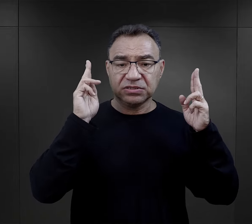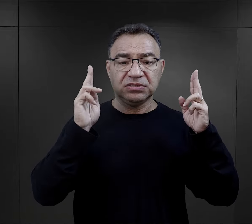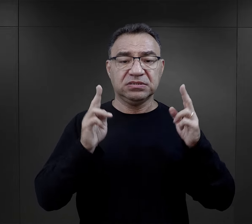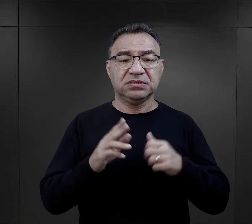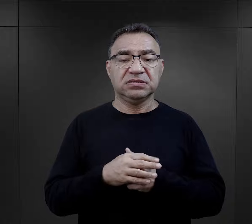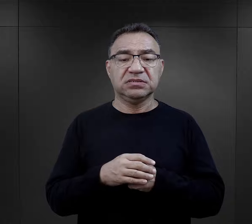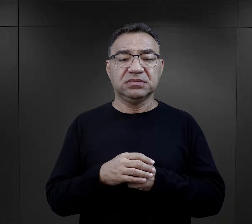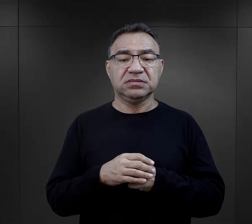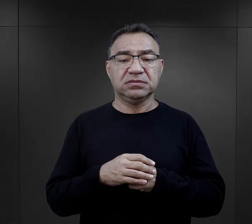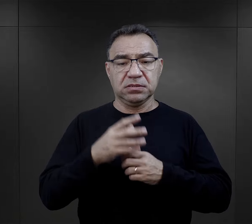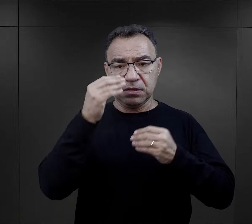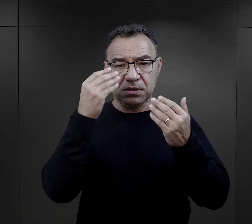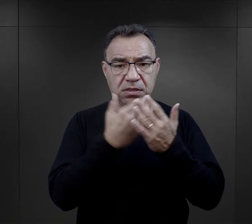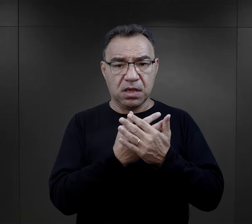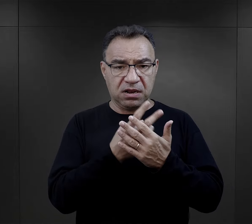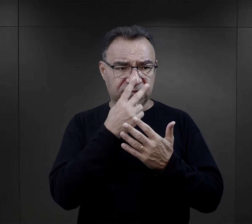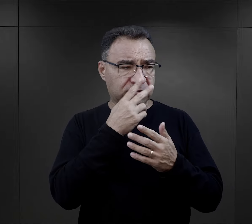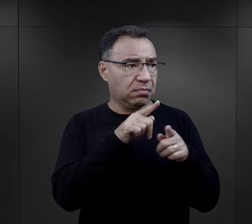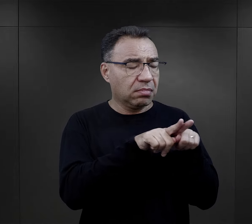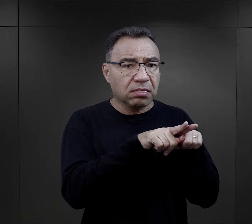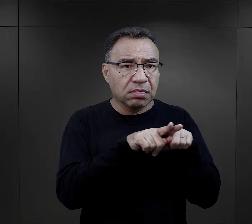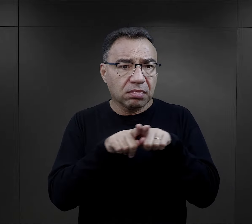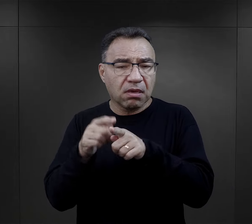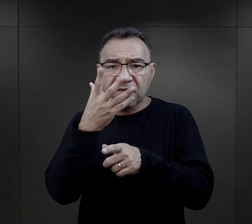kiedy nagle zaczęli wszyscy wyglądać tak samo.